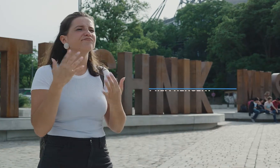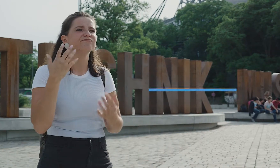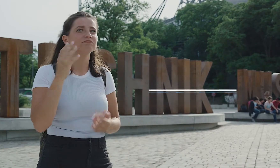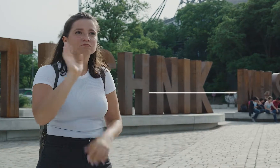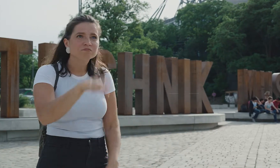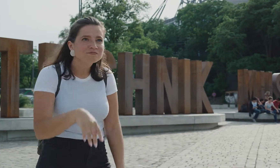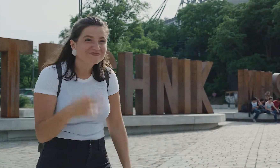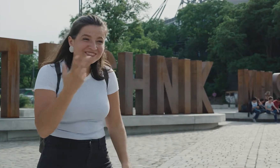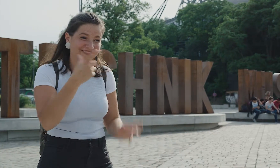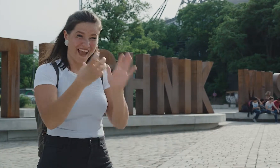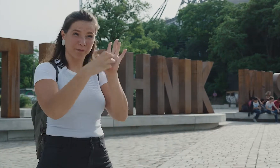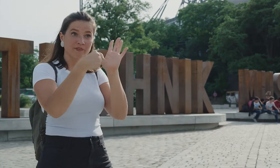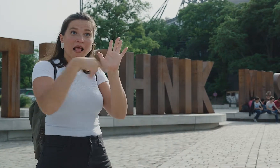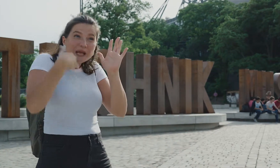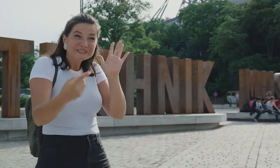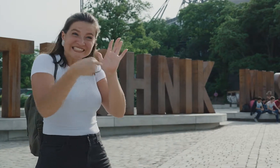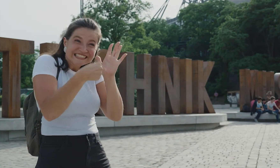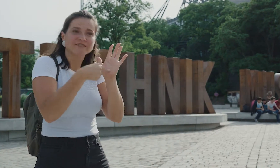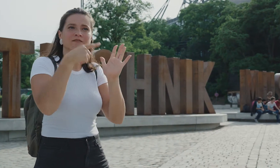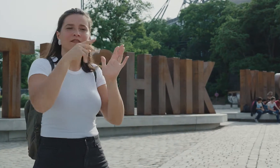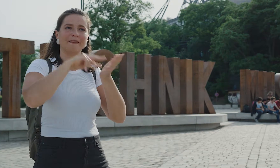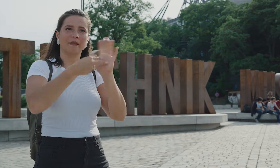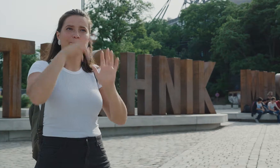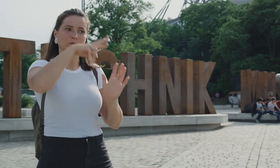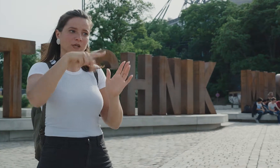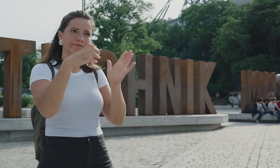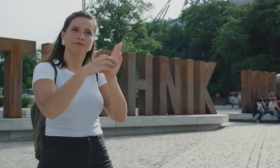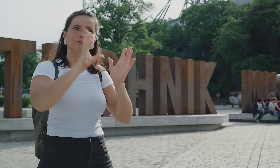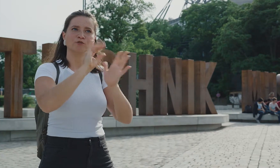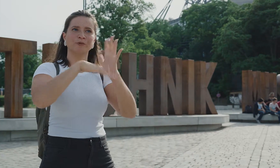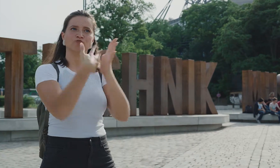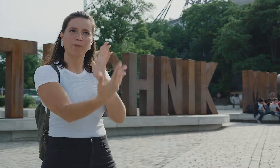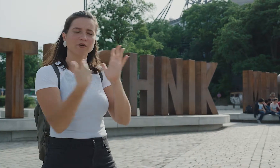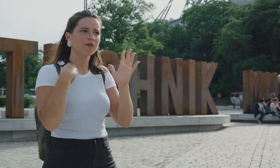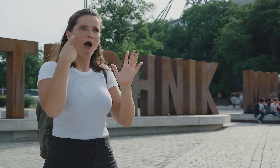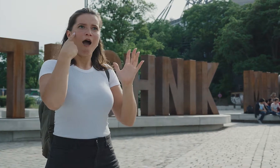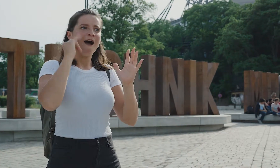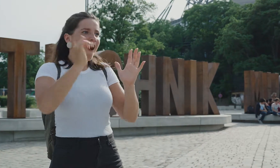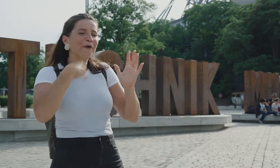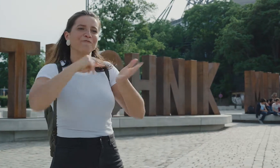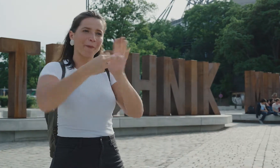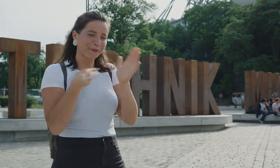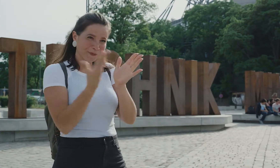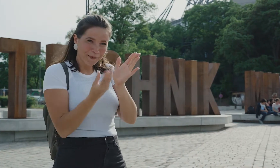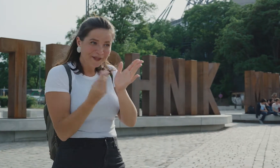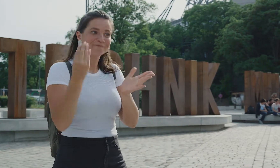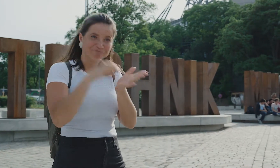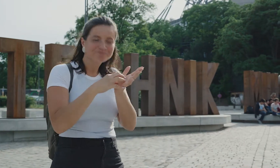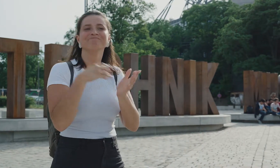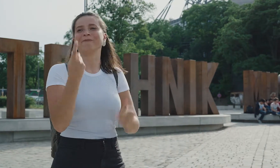Aber weißt du was? Das ist gar nicht nötig! Es gibt eine App vom Technikmuseum mit Gebärdensprache! die hab ich mir vorher aufs Handy geladen.